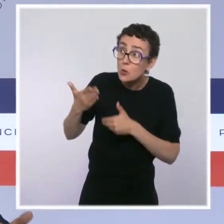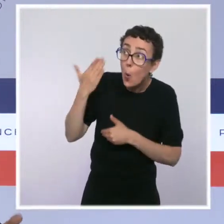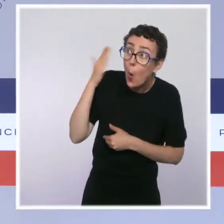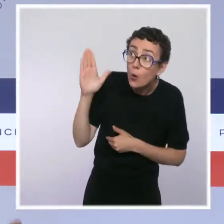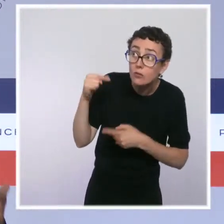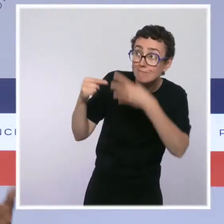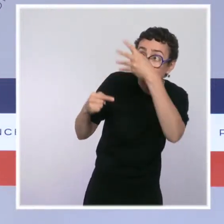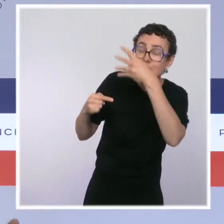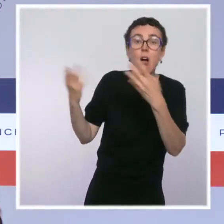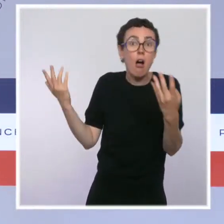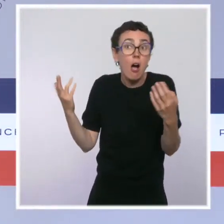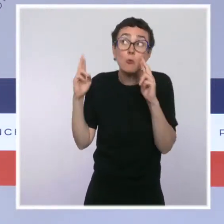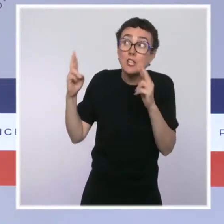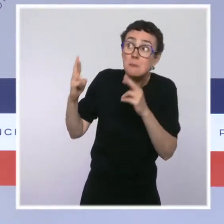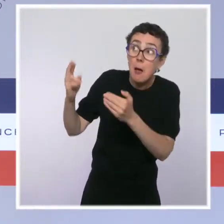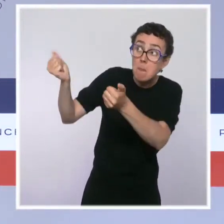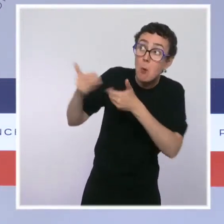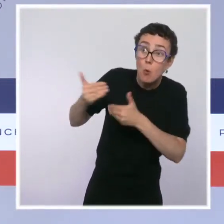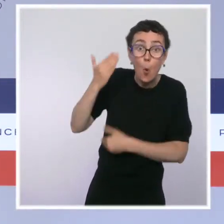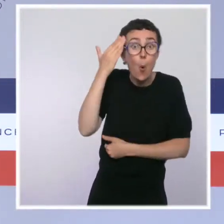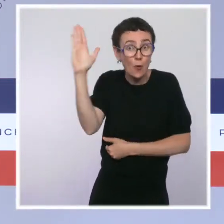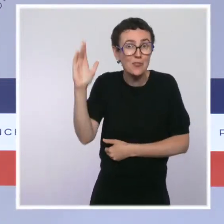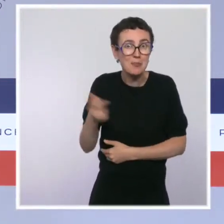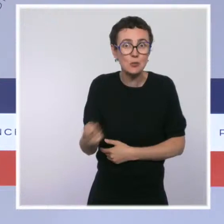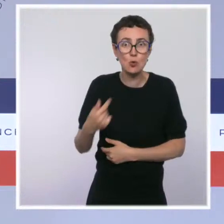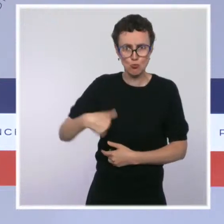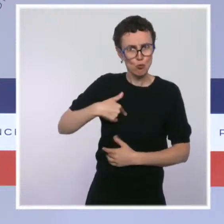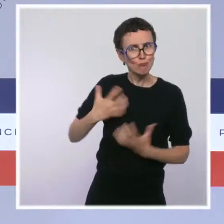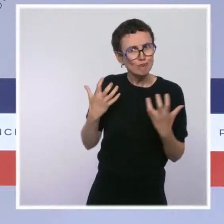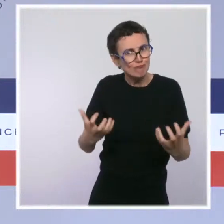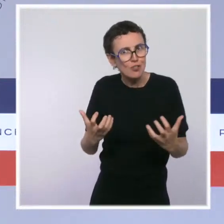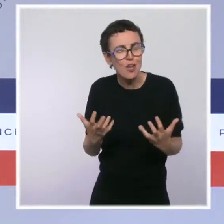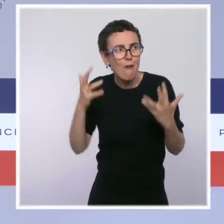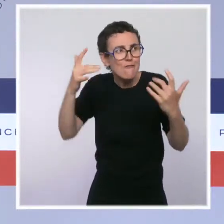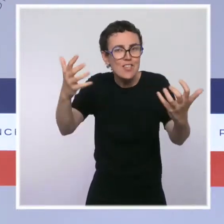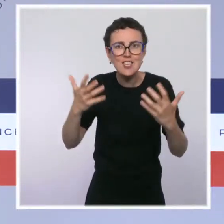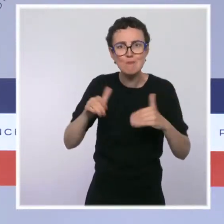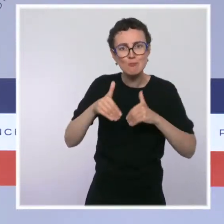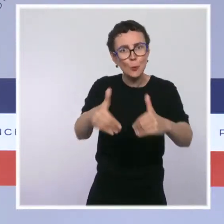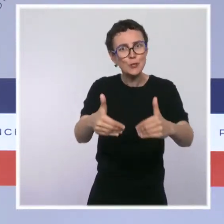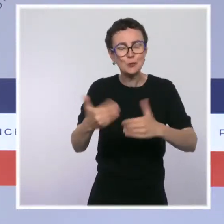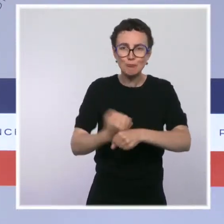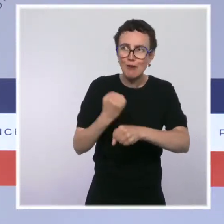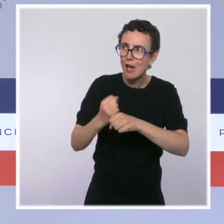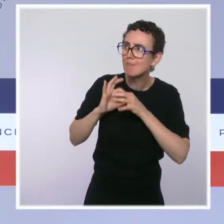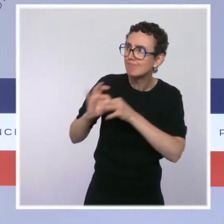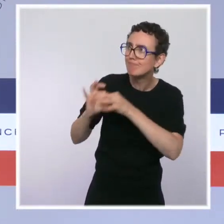Notre souhait, c'est de continuer à avancer dans la concertation avec les services de l'État,